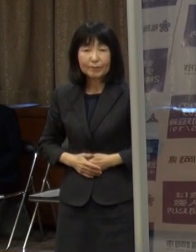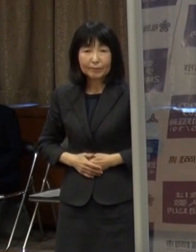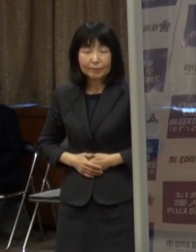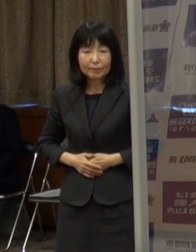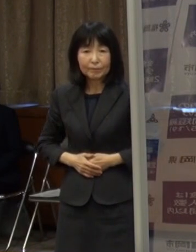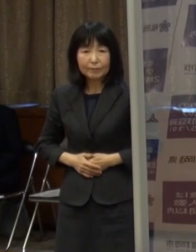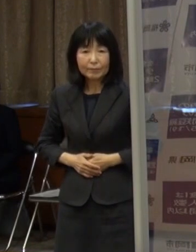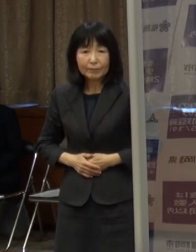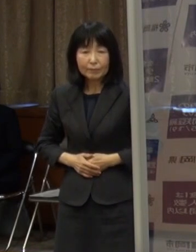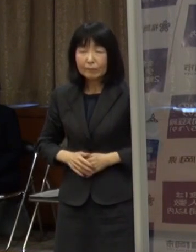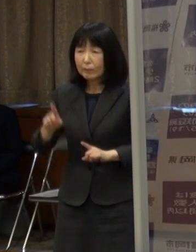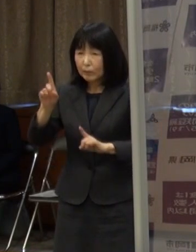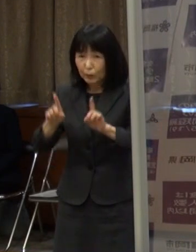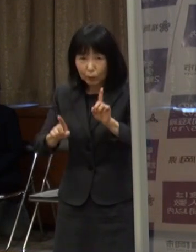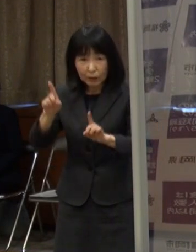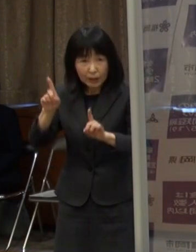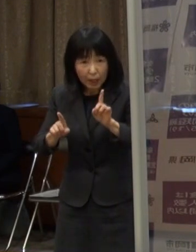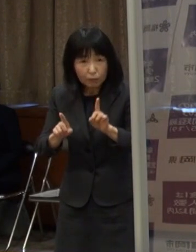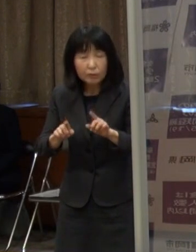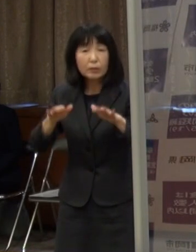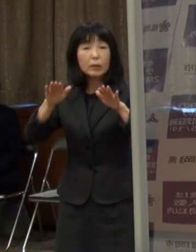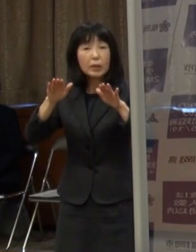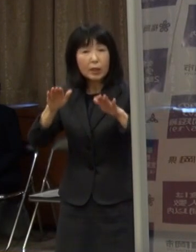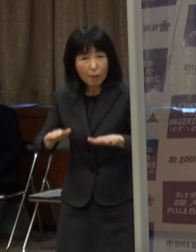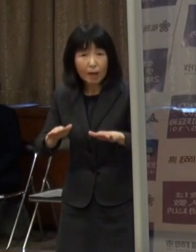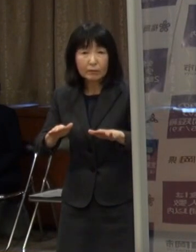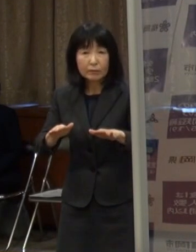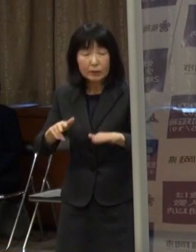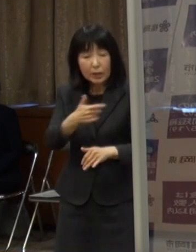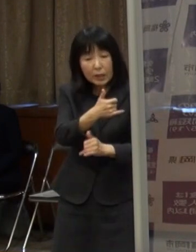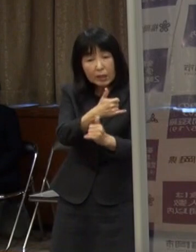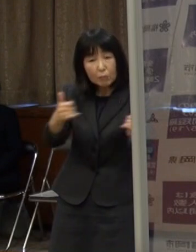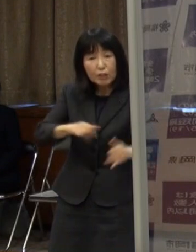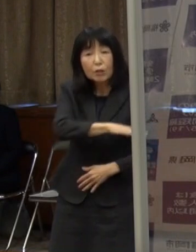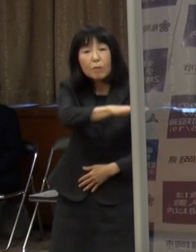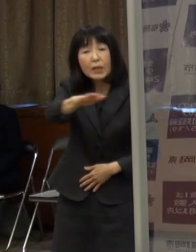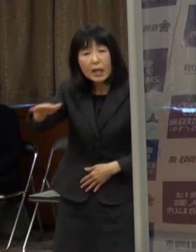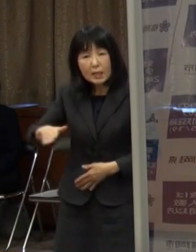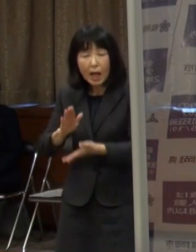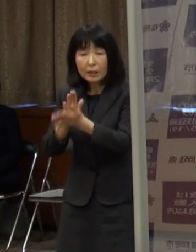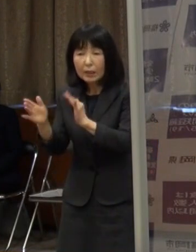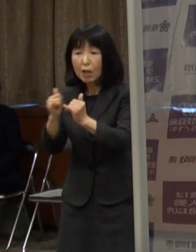いずれにしても 市民の皆さん 県民の皆さんへもお願いします